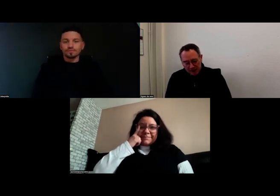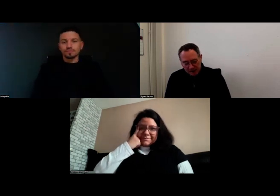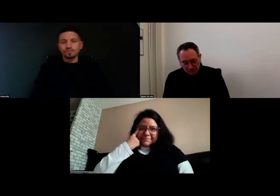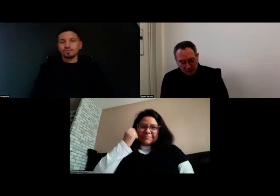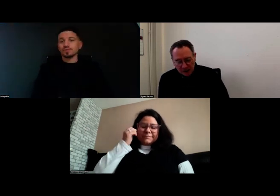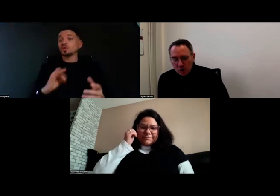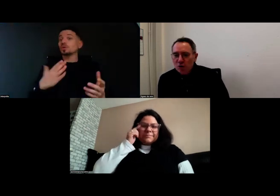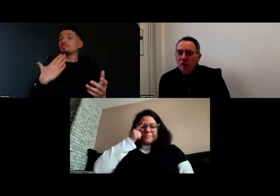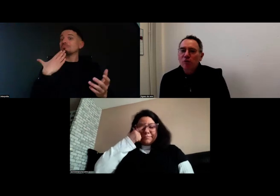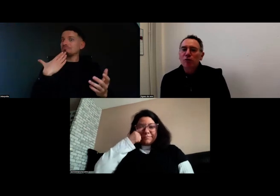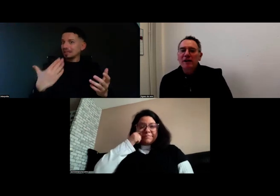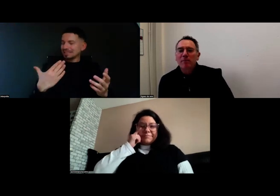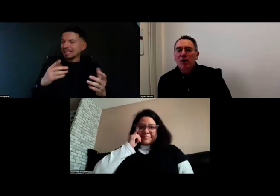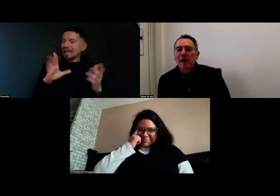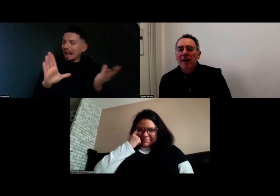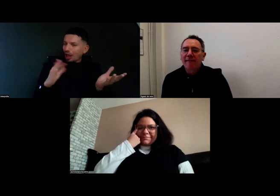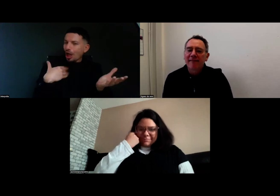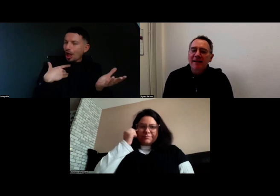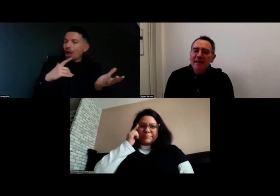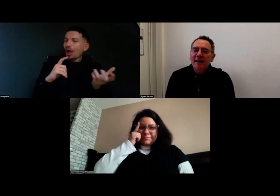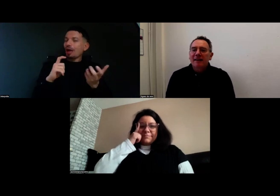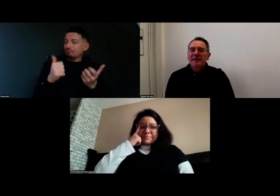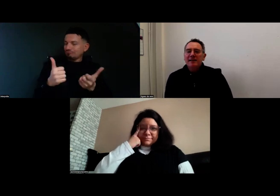Merci ! Je vais maintenant donner la parole à Valérie,